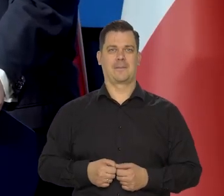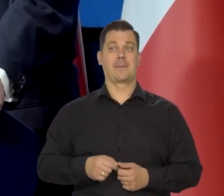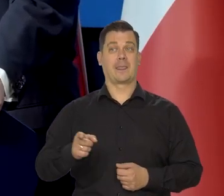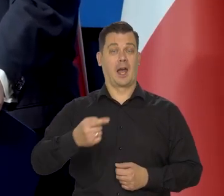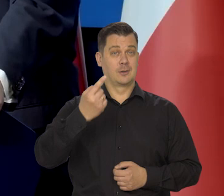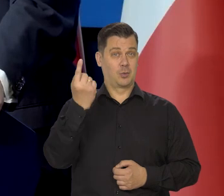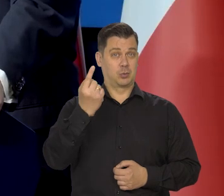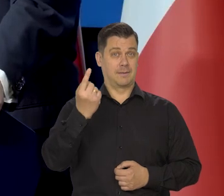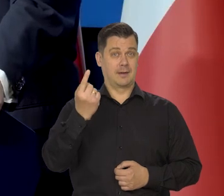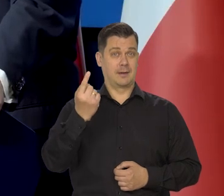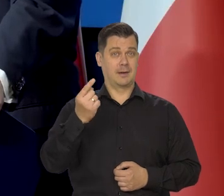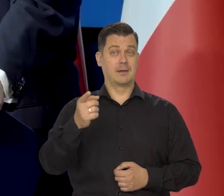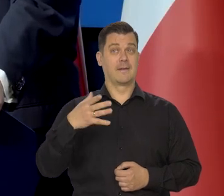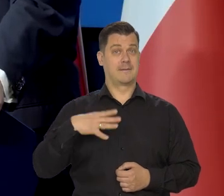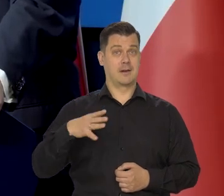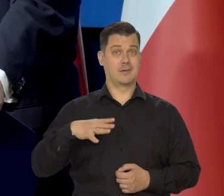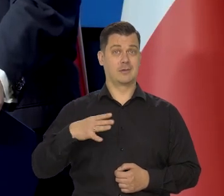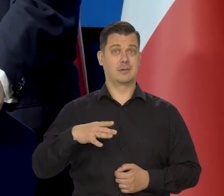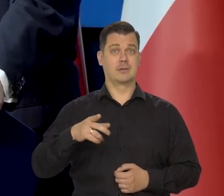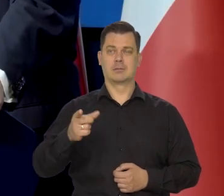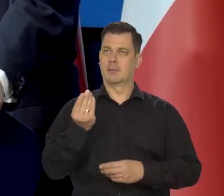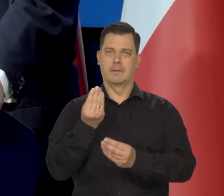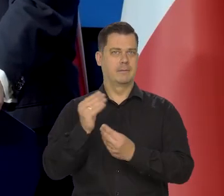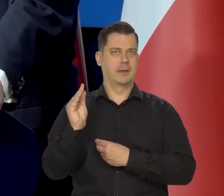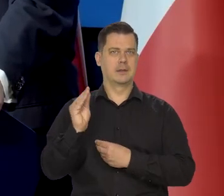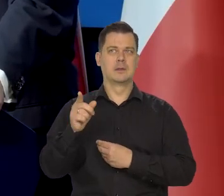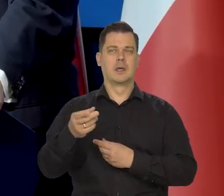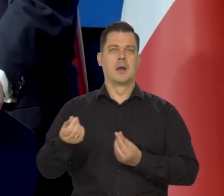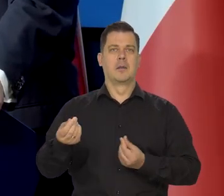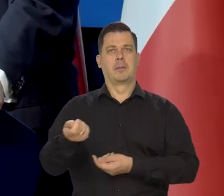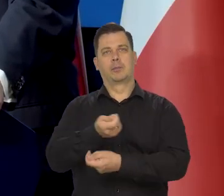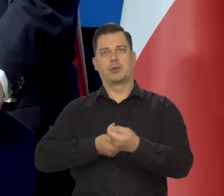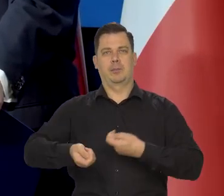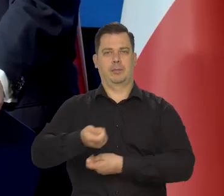No i pamiętajmy, że złoty jest walutą, na którą są największe przepływy.